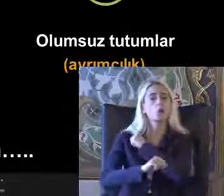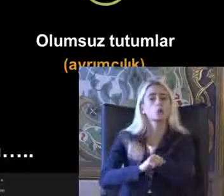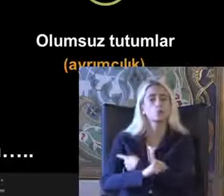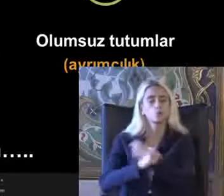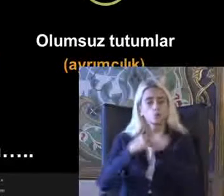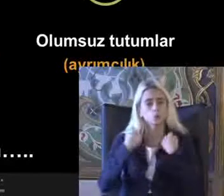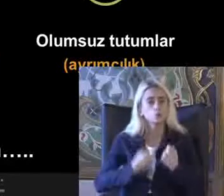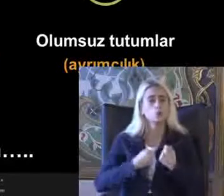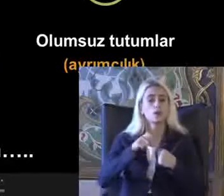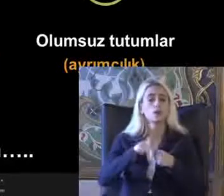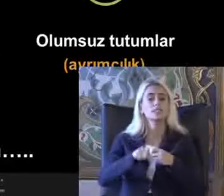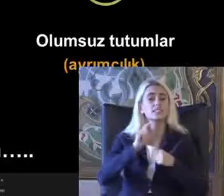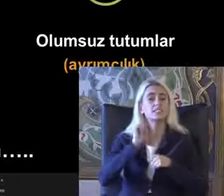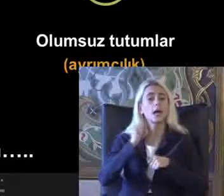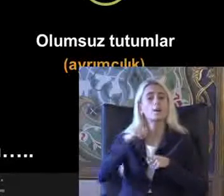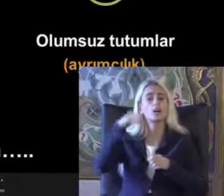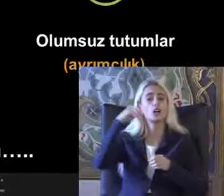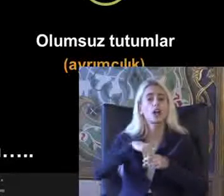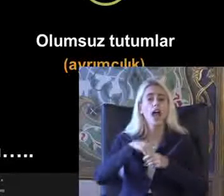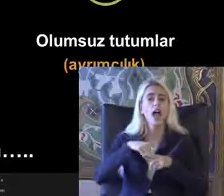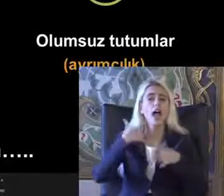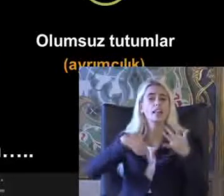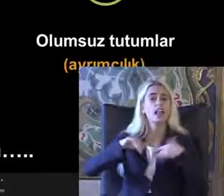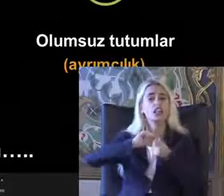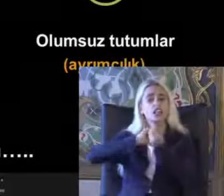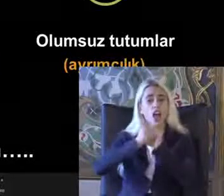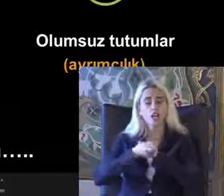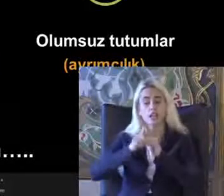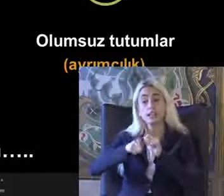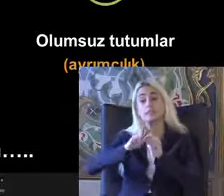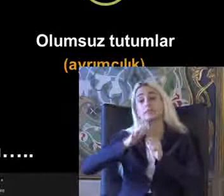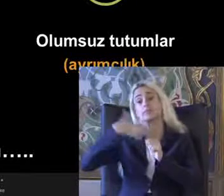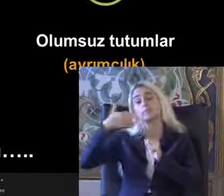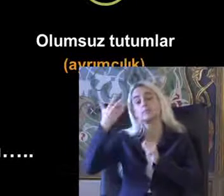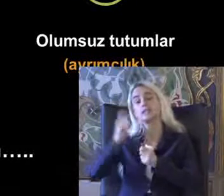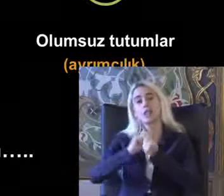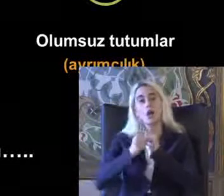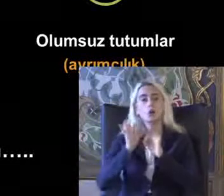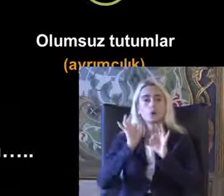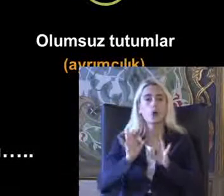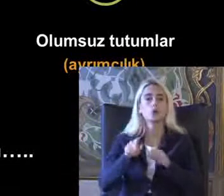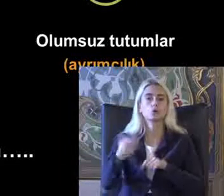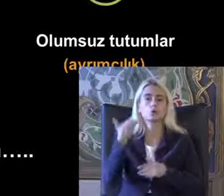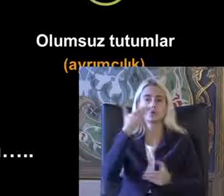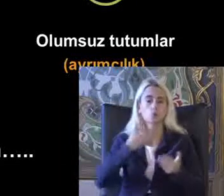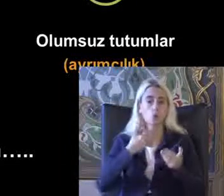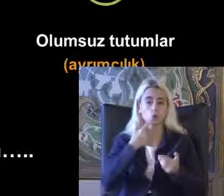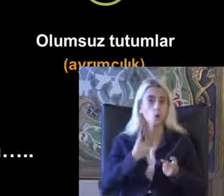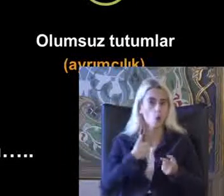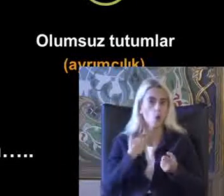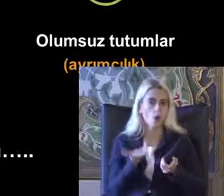Zaman içinde engelliliğin değiştiğini ve geliştiğini bize söylüyor bu çok önemli Odanda ayrımcılık olduğunu